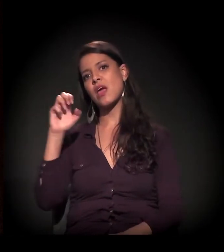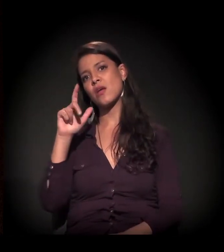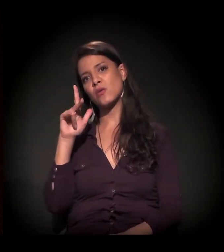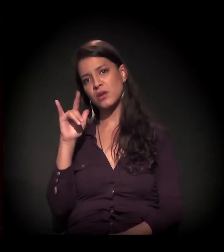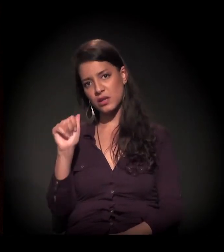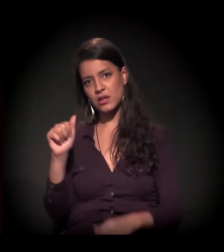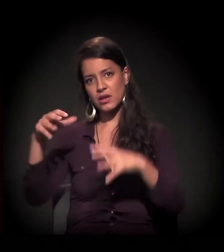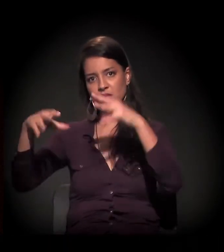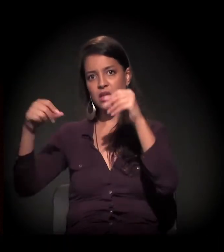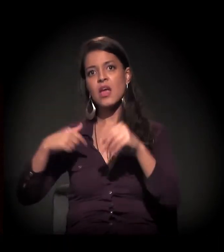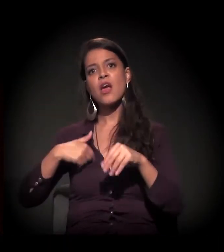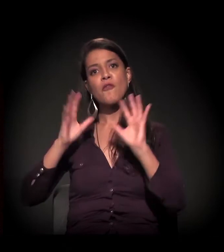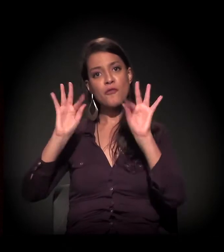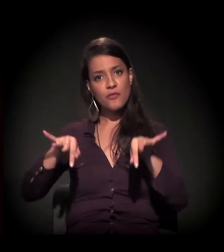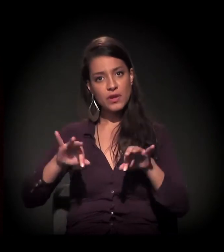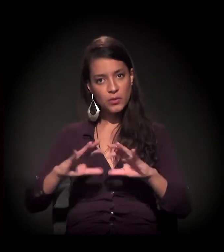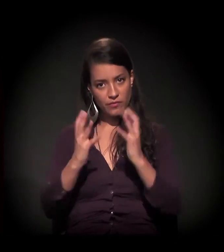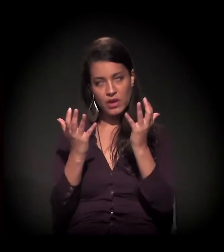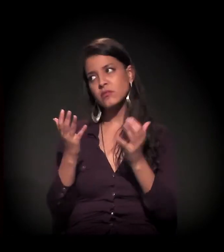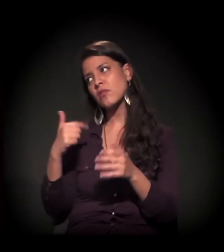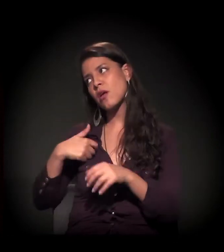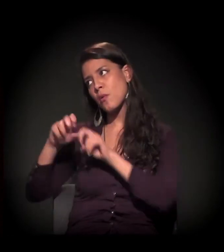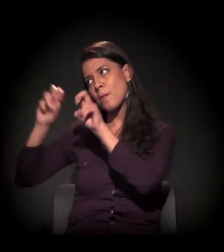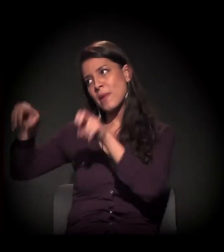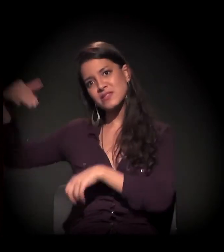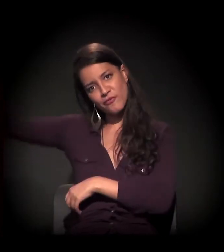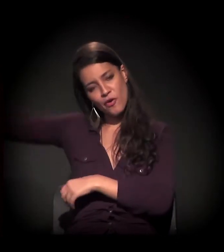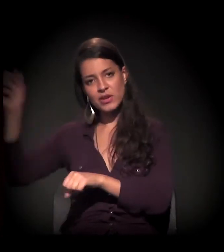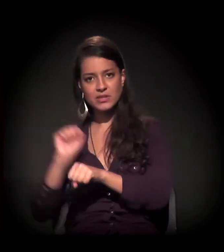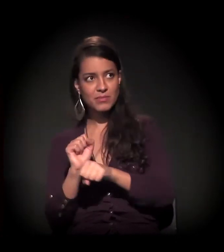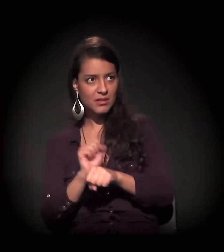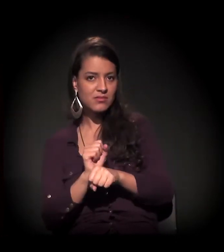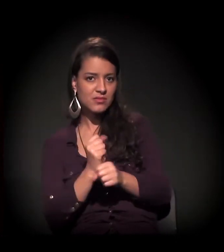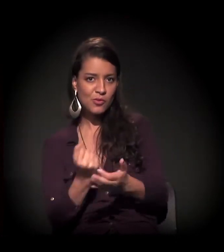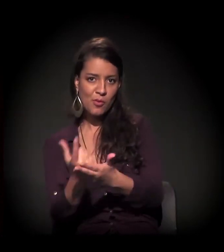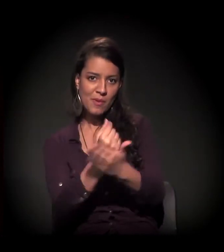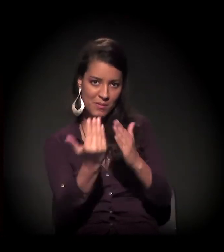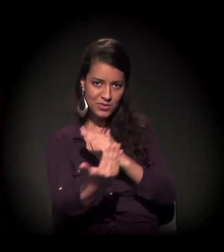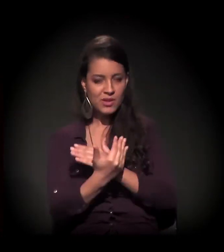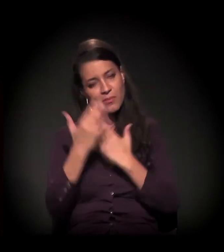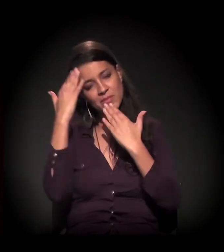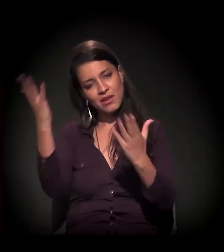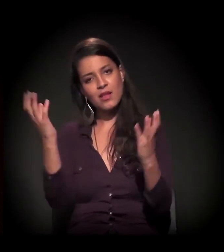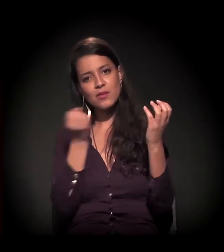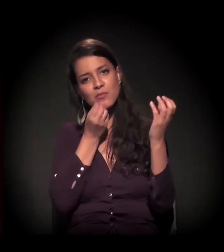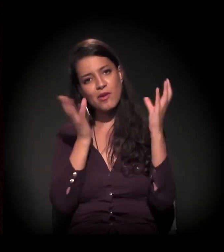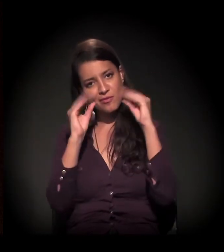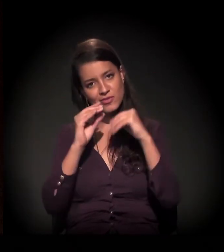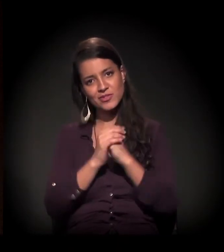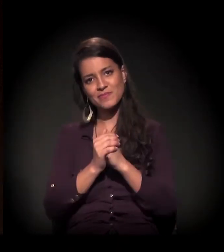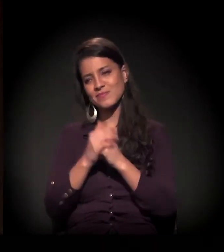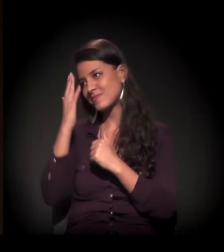Ao final do evento, estou numa mesa ali. Se puderem contribuir com a causa e com o vendedor que vos fala... Obrigado, gente! Boa noite! Obrigado, Fábio!